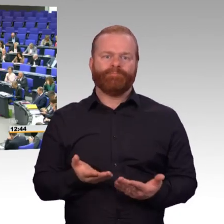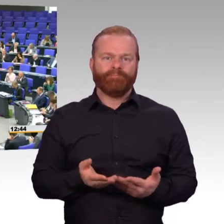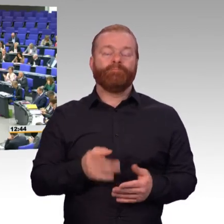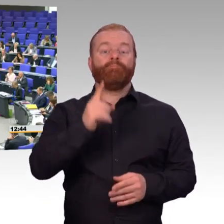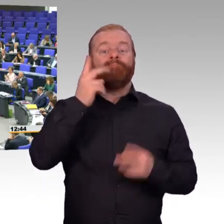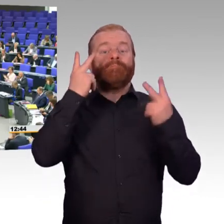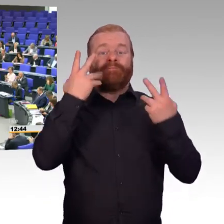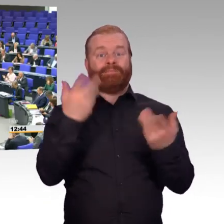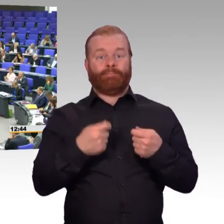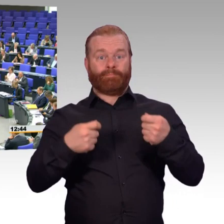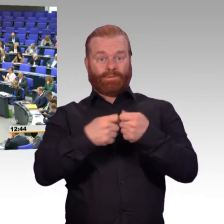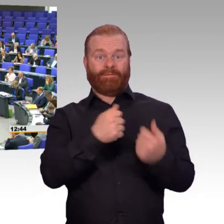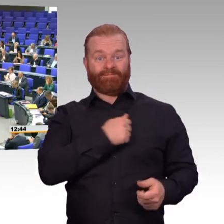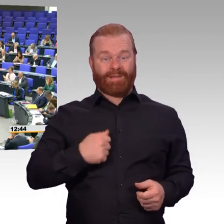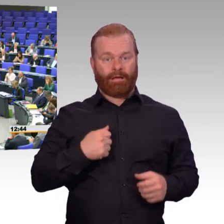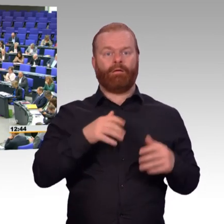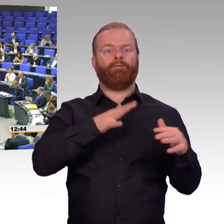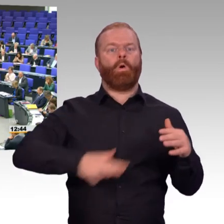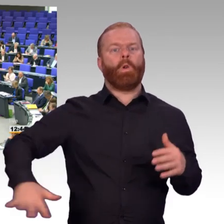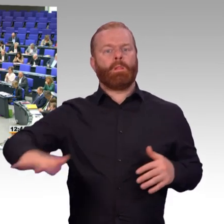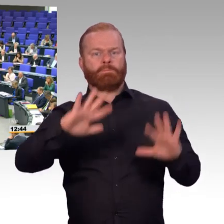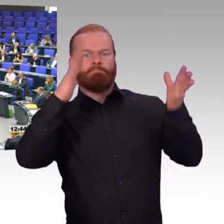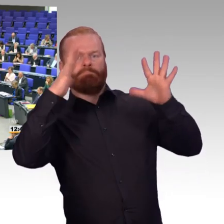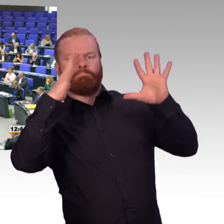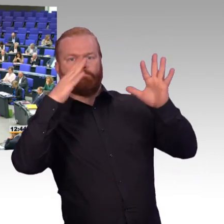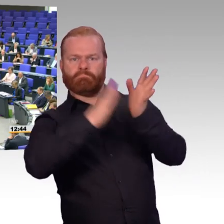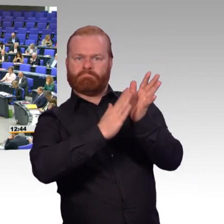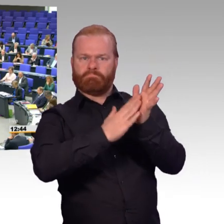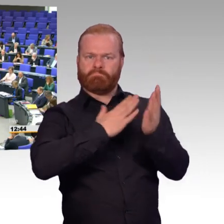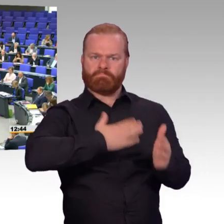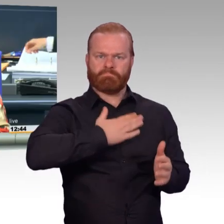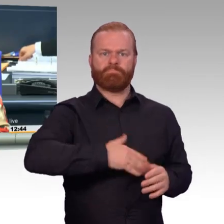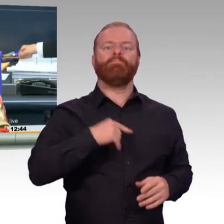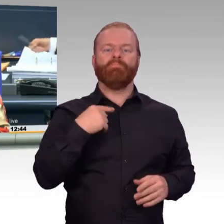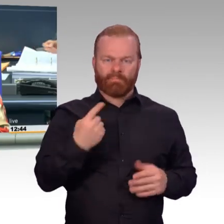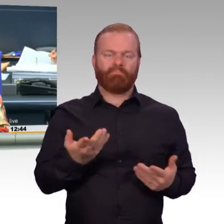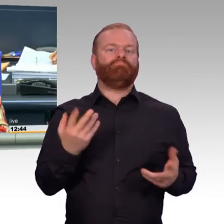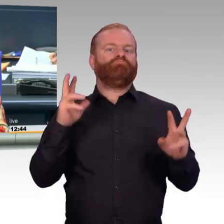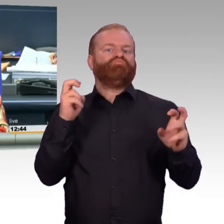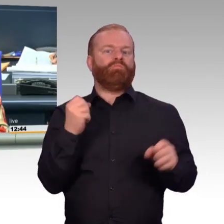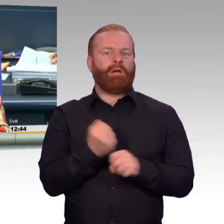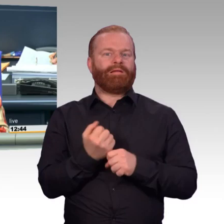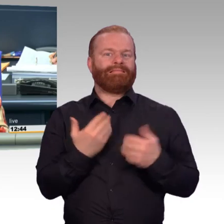(Präsident) Vielen Dank, Gabi Weber. Nächster Redner für die CDU/CSU-Fraktion,